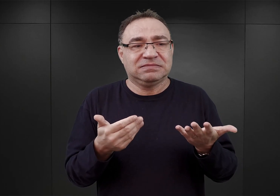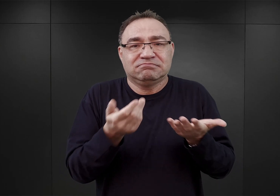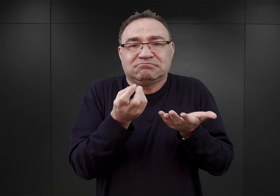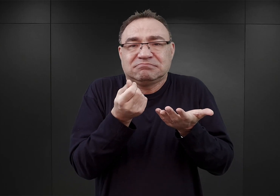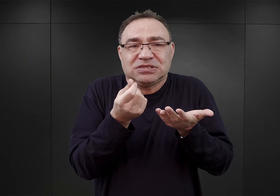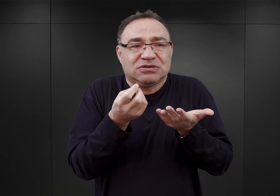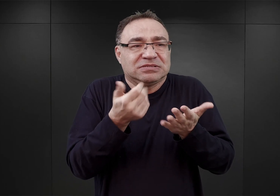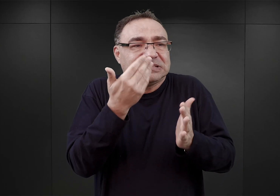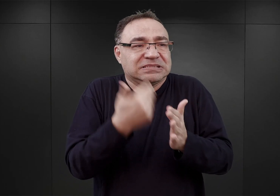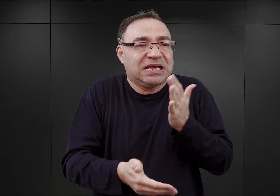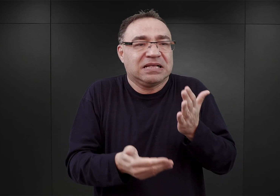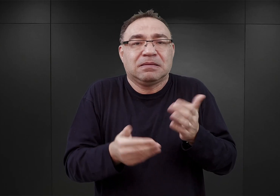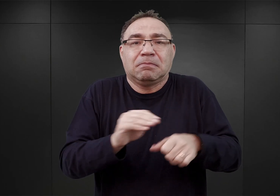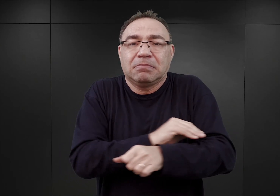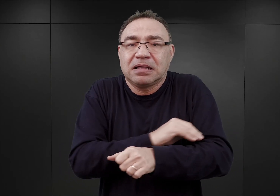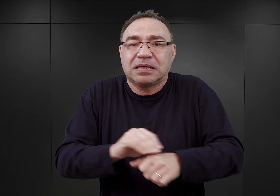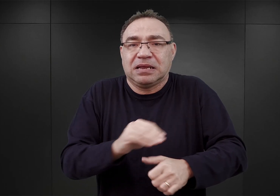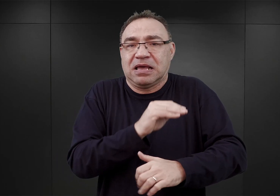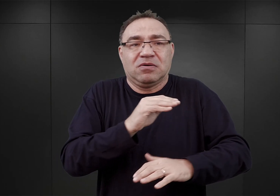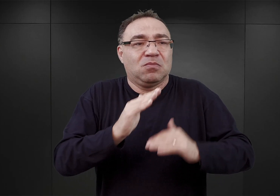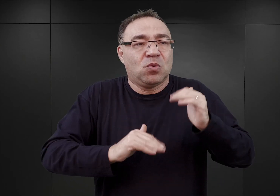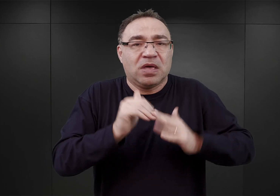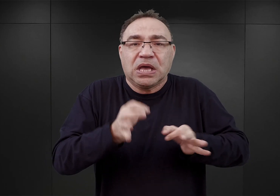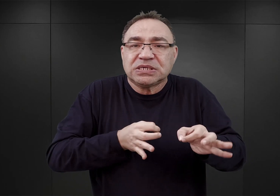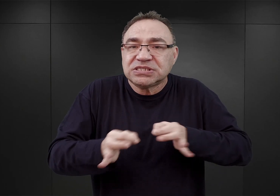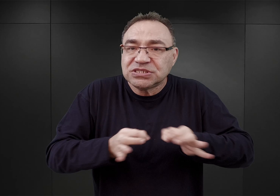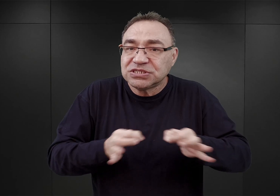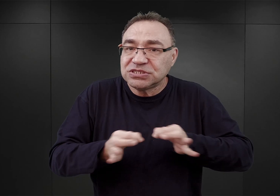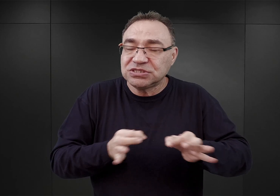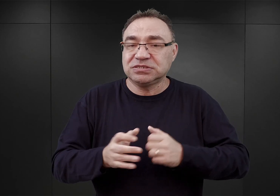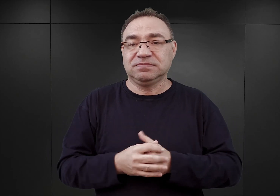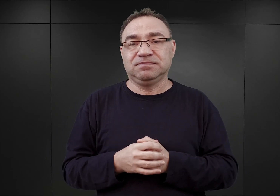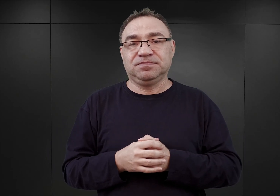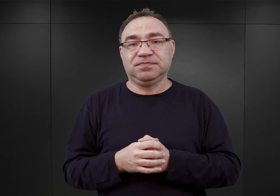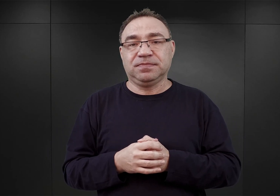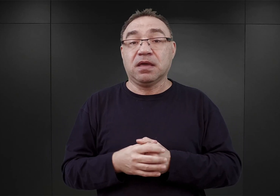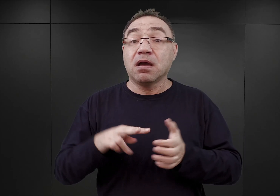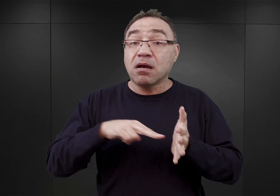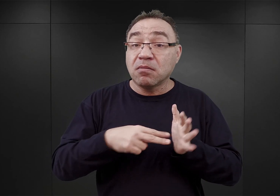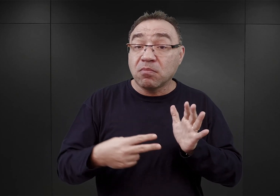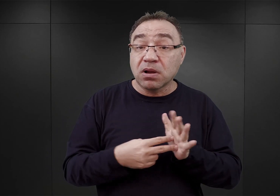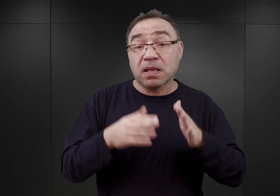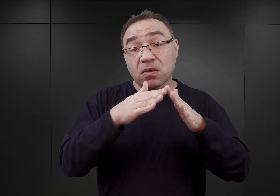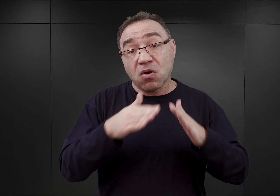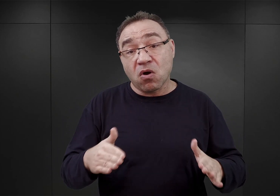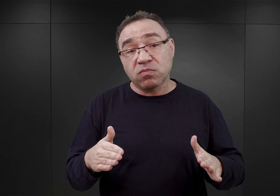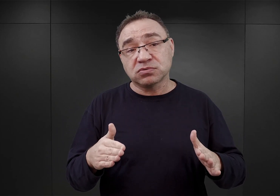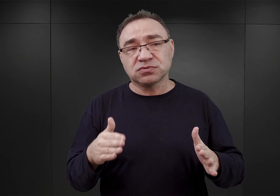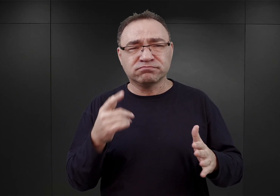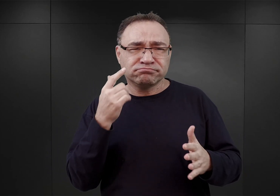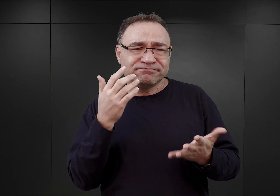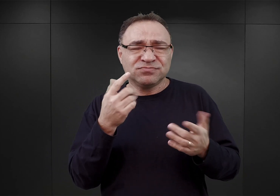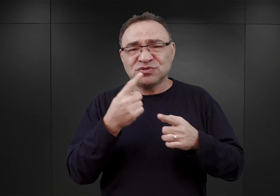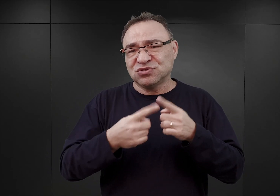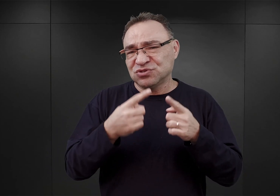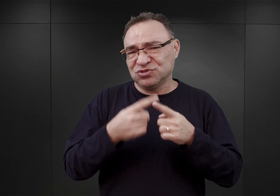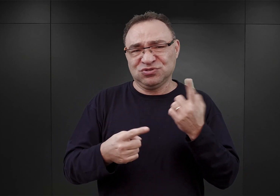kontyngentów materiałów budowlanych. W związku z tym, wedle jego zamierzeń, obóz miałby mieć kształt zupełnie niespotykany.